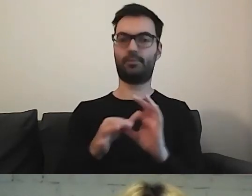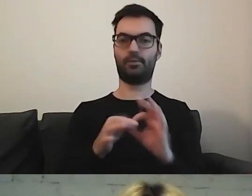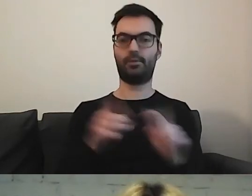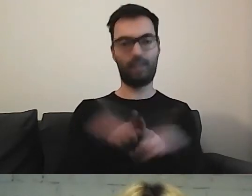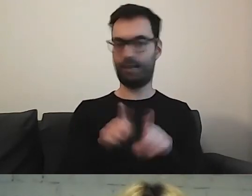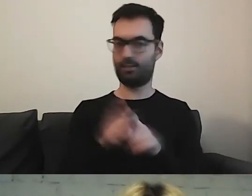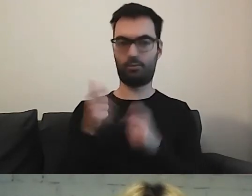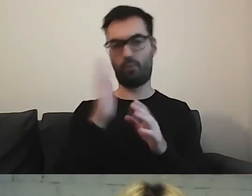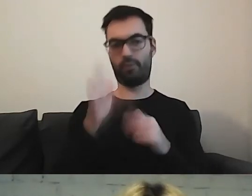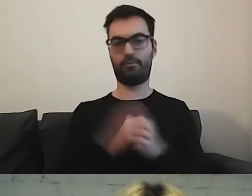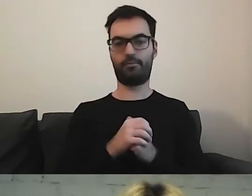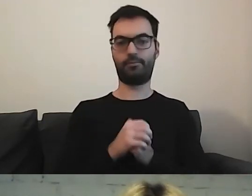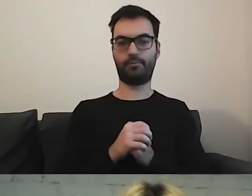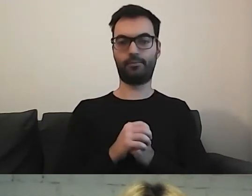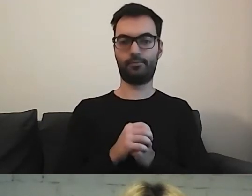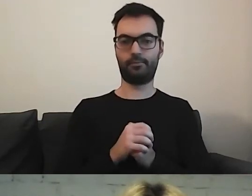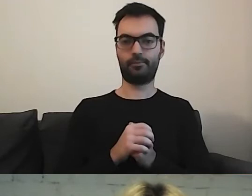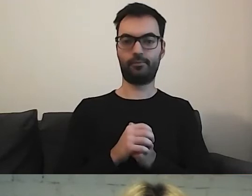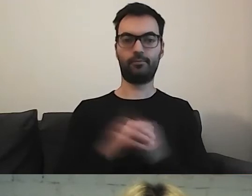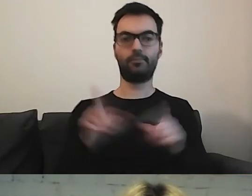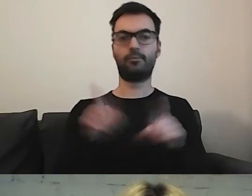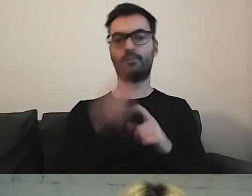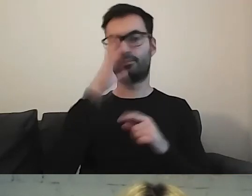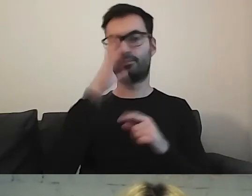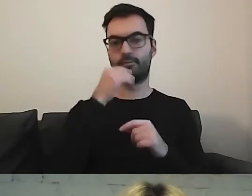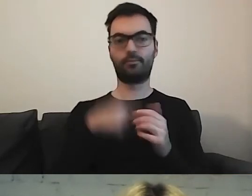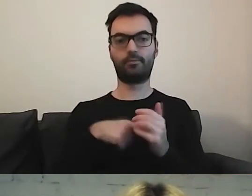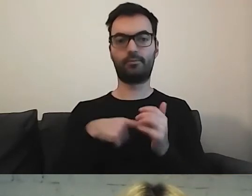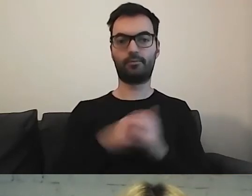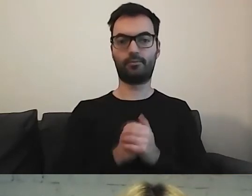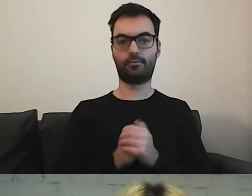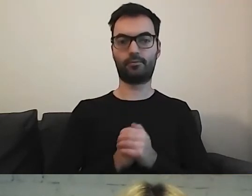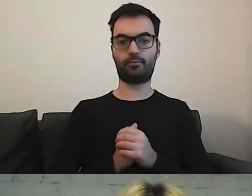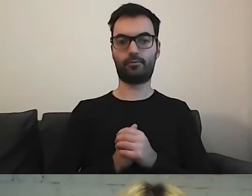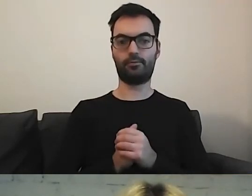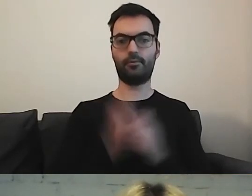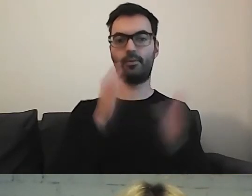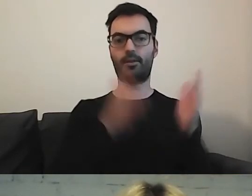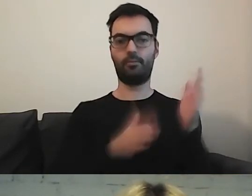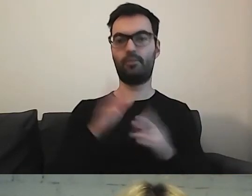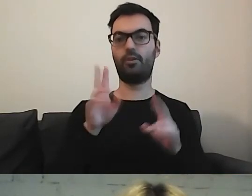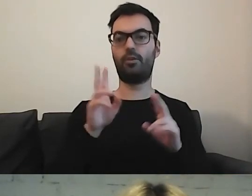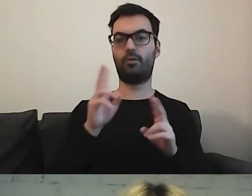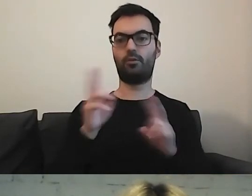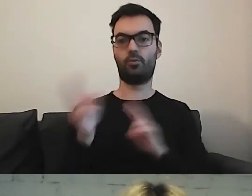Tak samo z tłumaczeniem na polski język migowy.